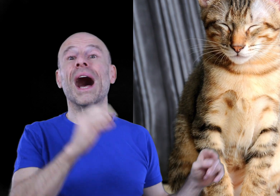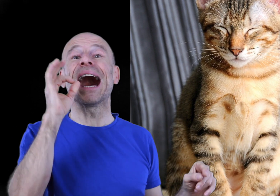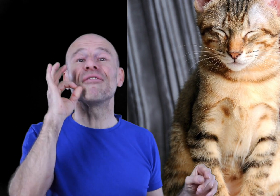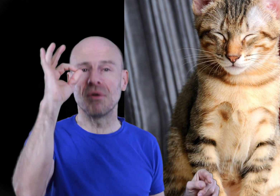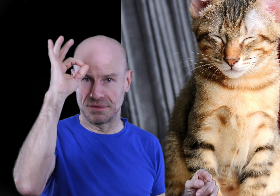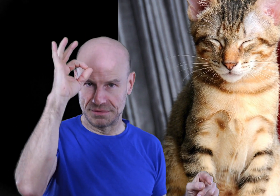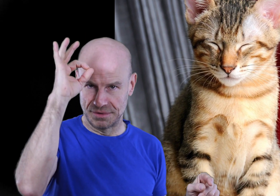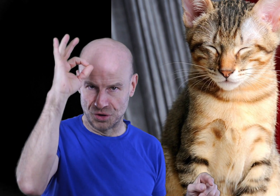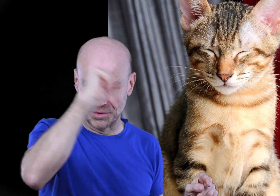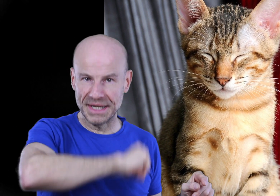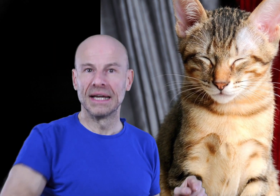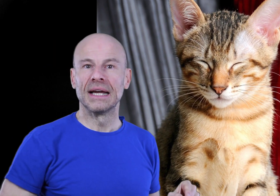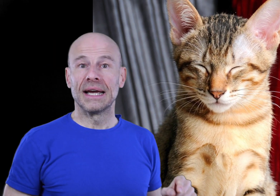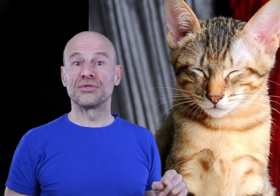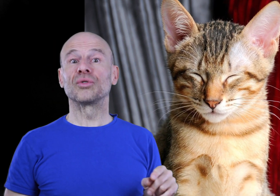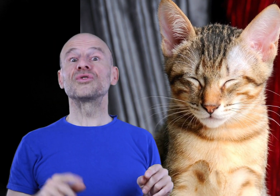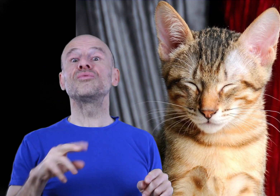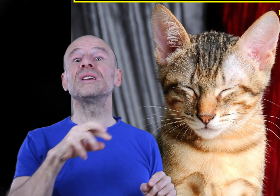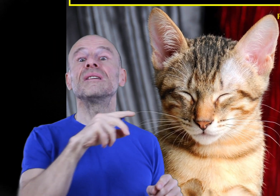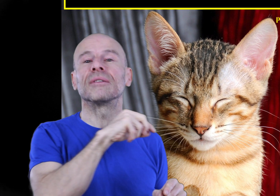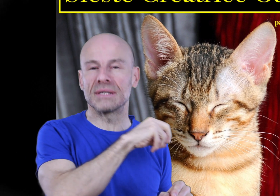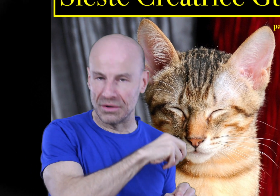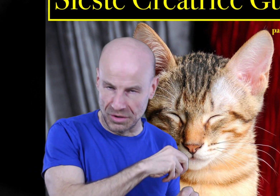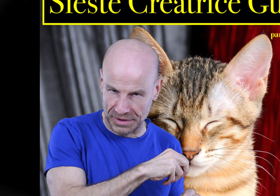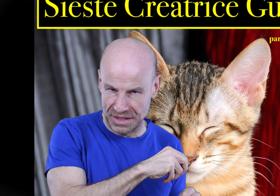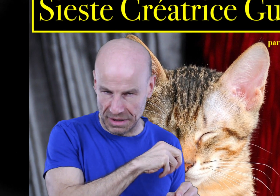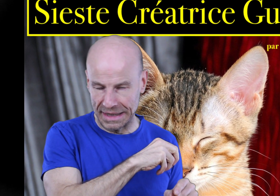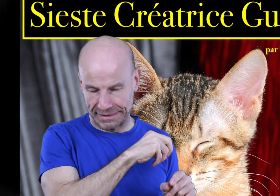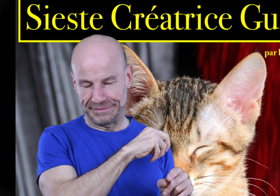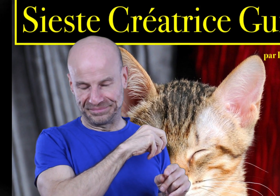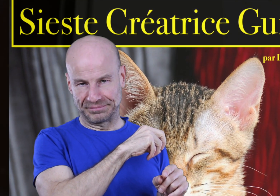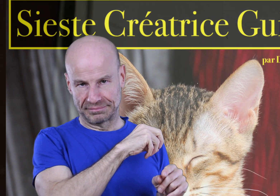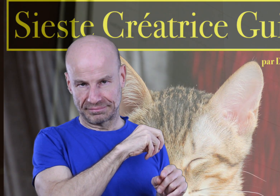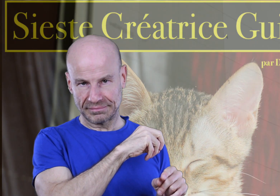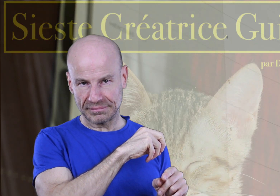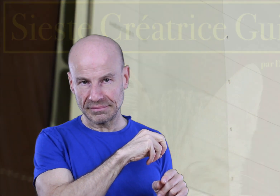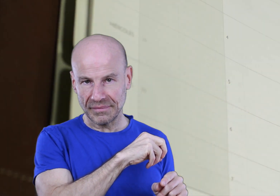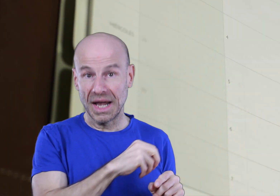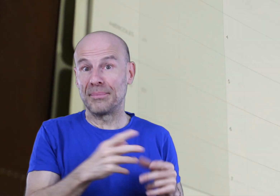AVANT de commencer, et surtout suivre ses recommandations à la lettre.